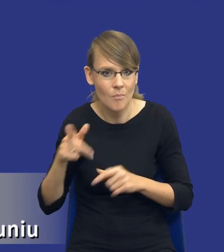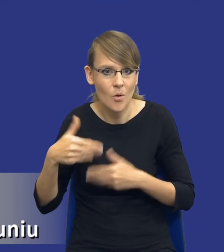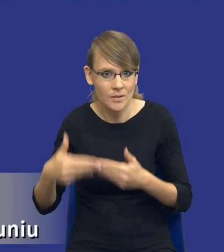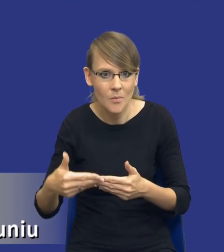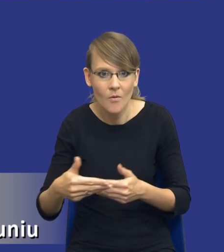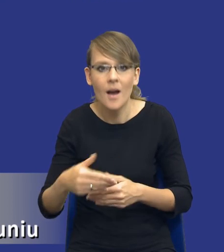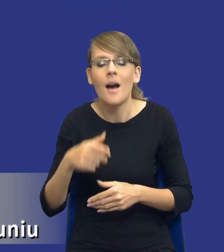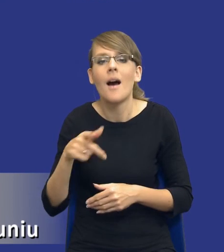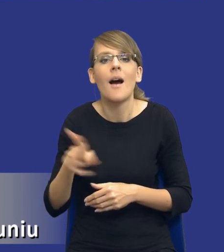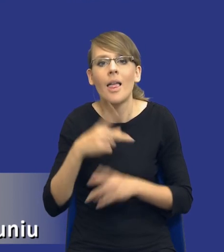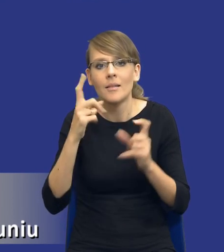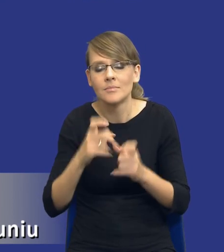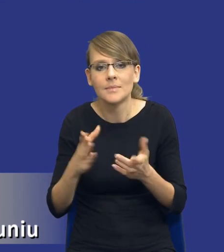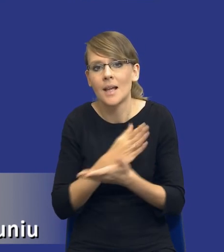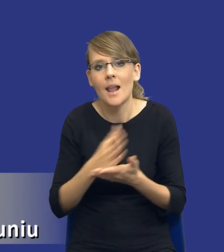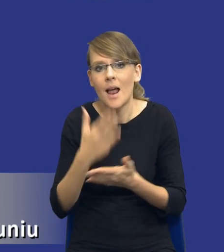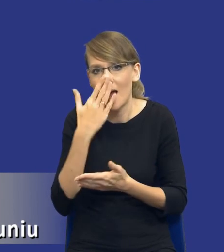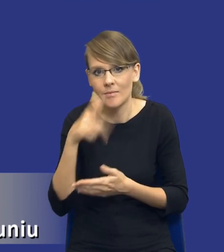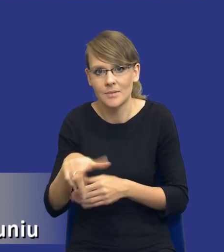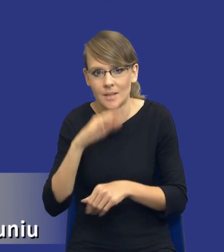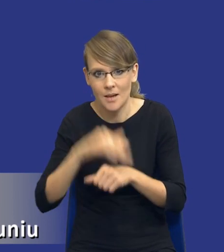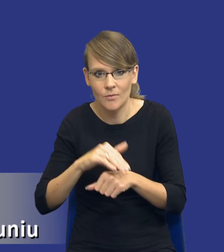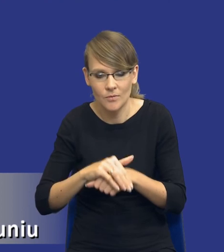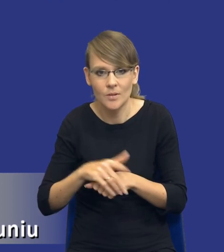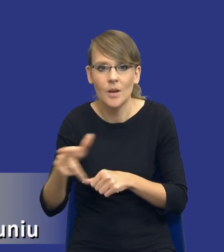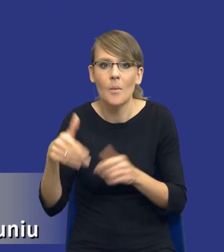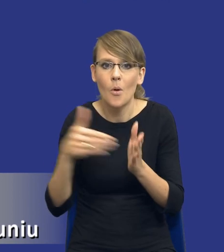zależy też od samego przedmiotu zamówienia, od tej potrzeby zidentyfikowania, od tego